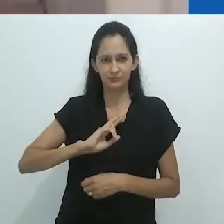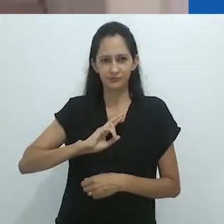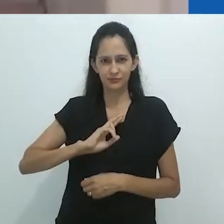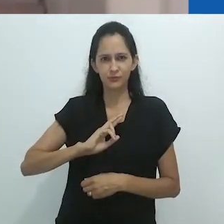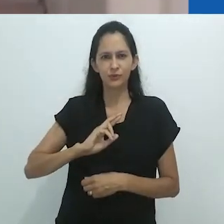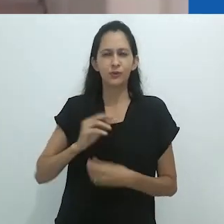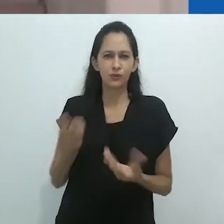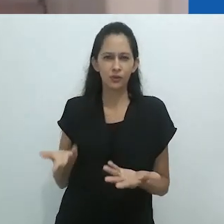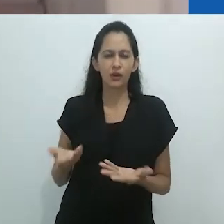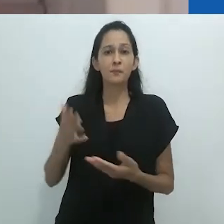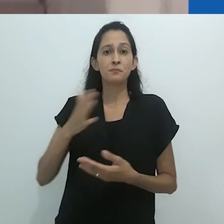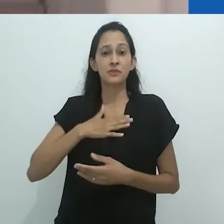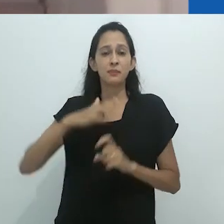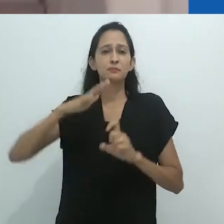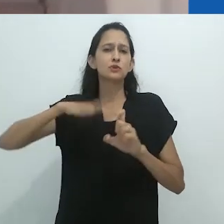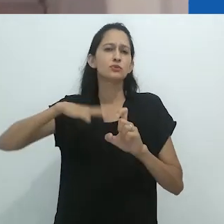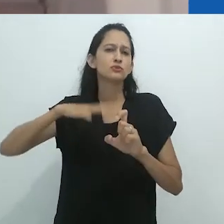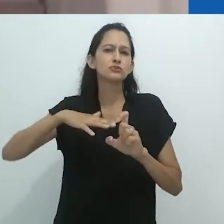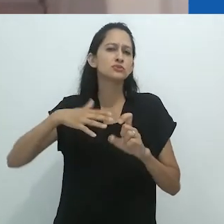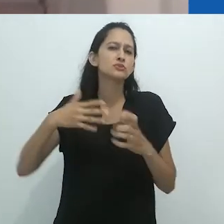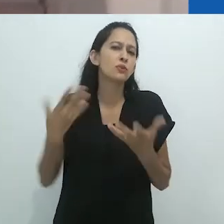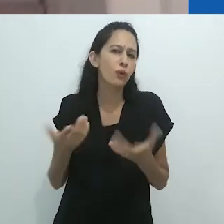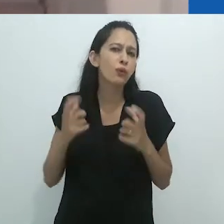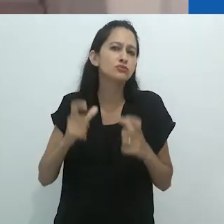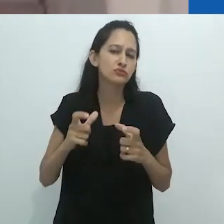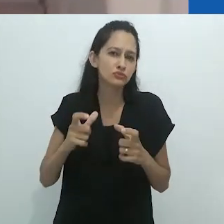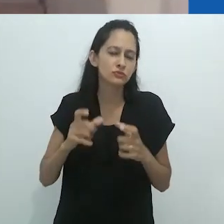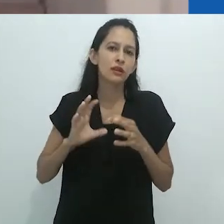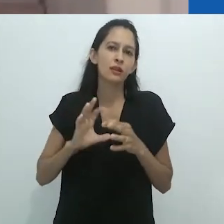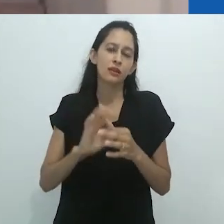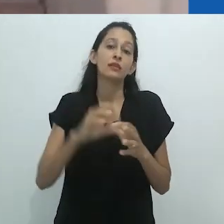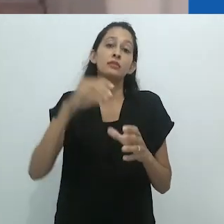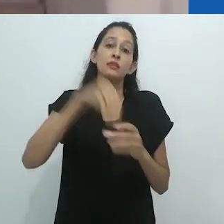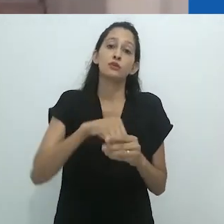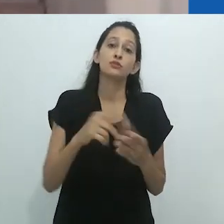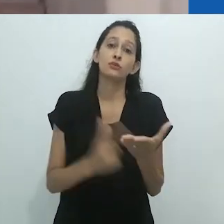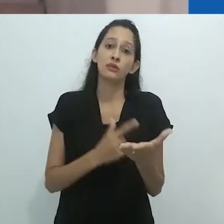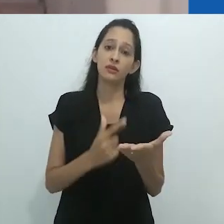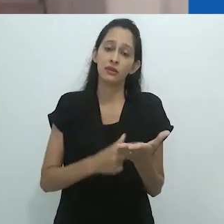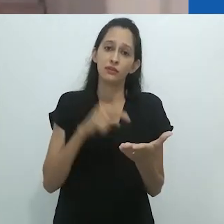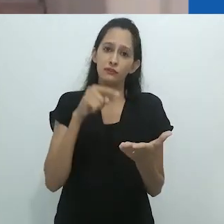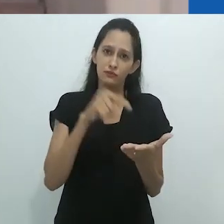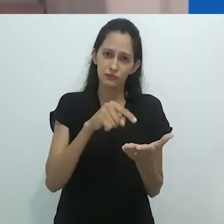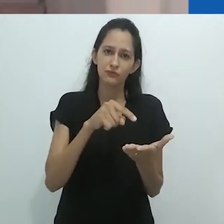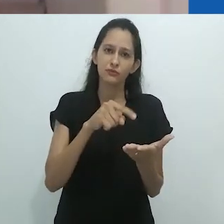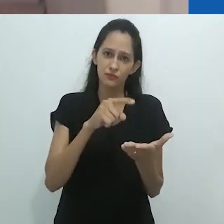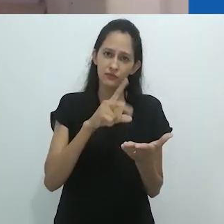no prefácio do meu livro Mimesis and Alterity, principalmente no final quando digo